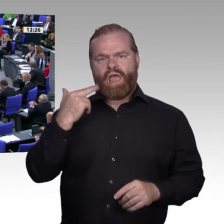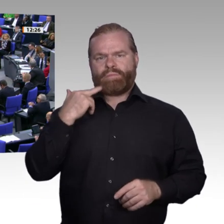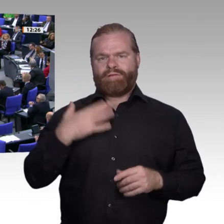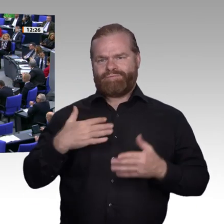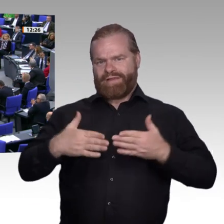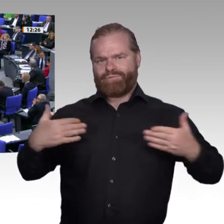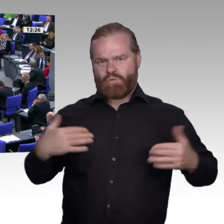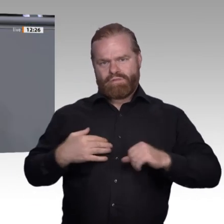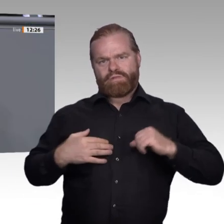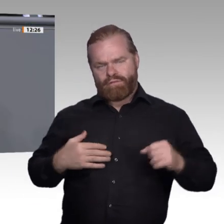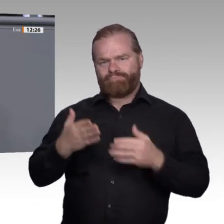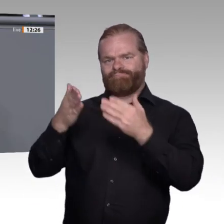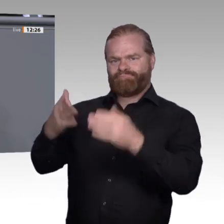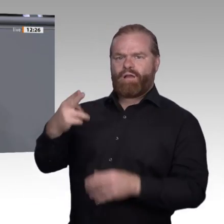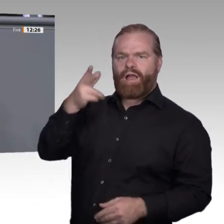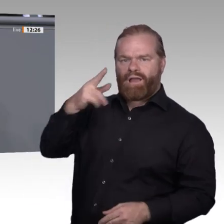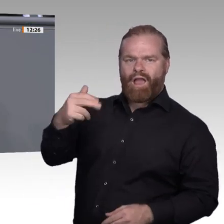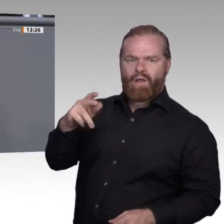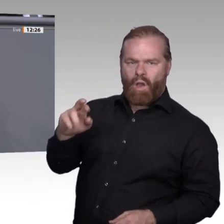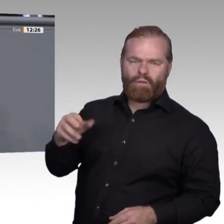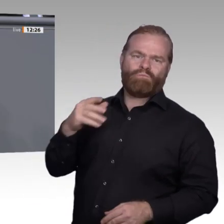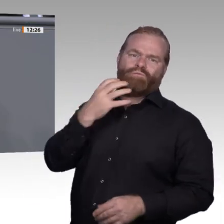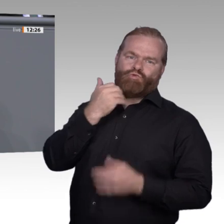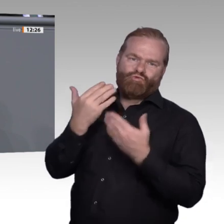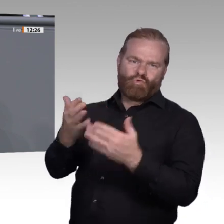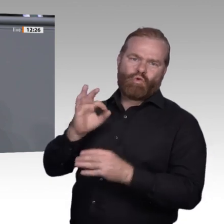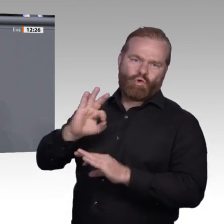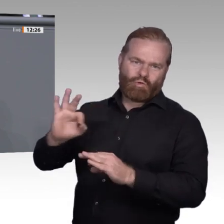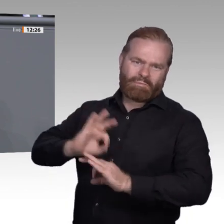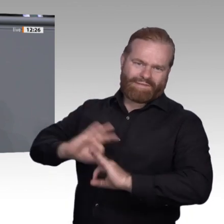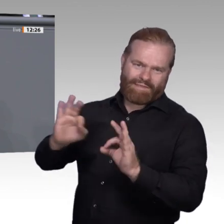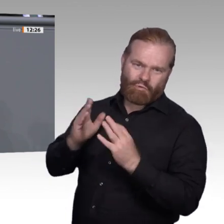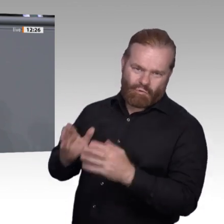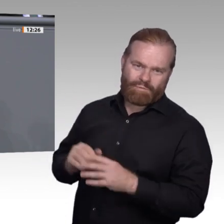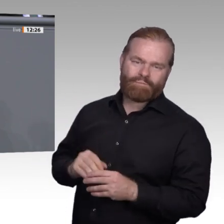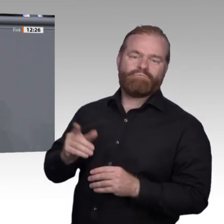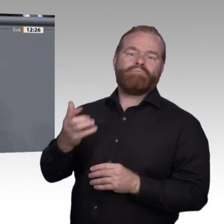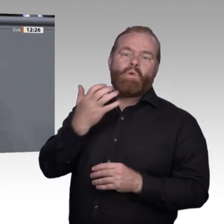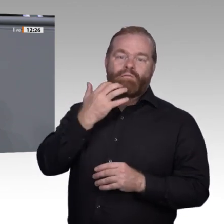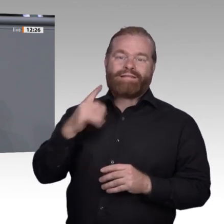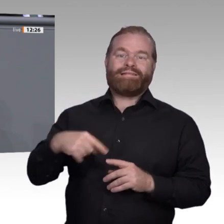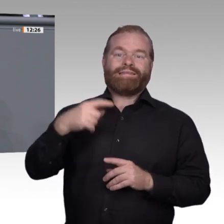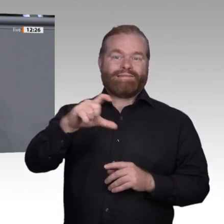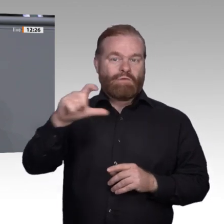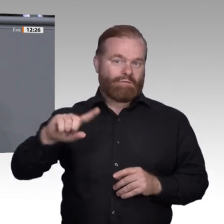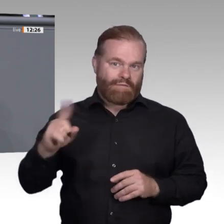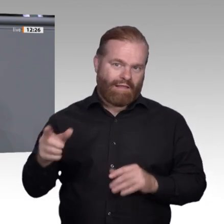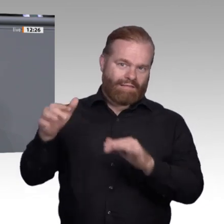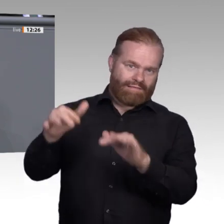Unsere Arbeitswelt ändert sich täglich. Digitalisierung, Energiewende und Transformation